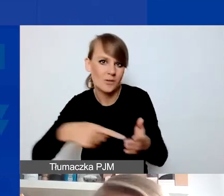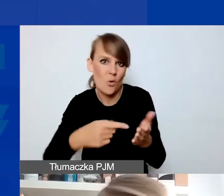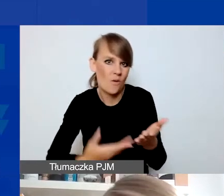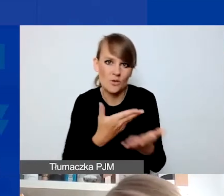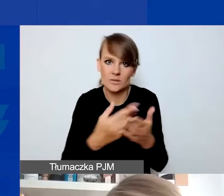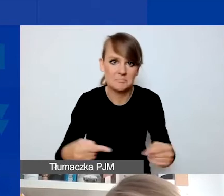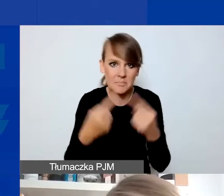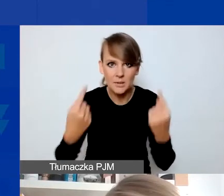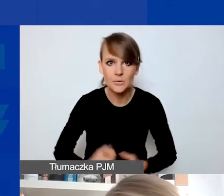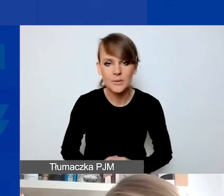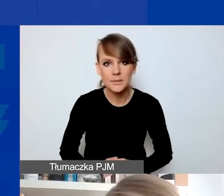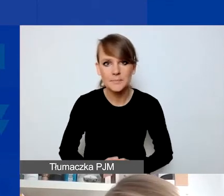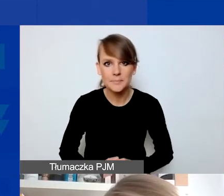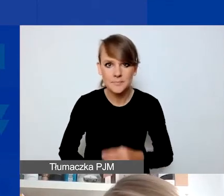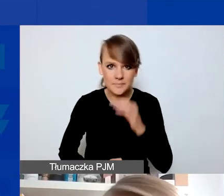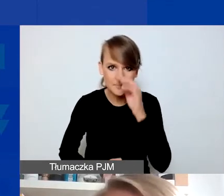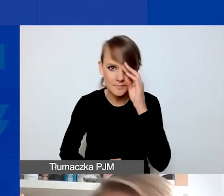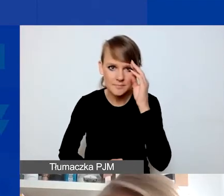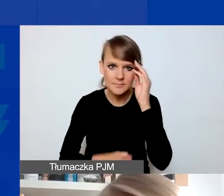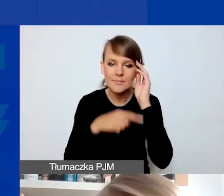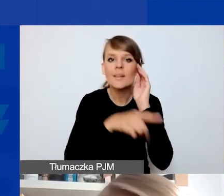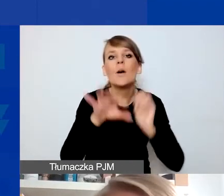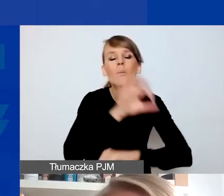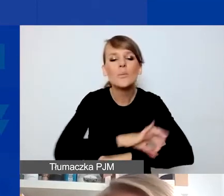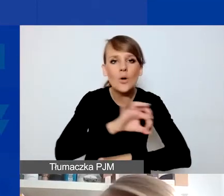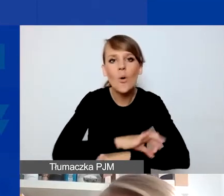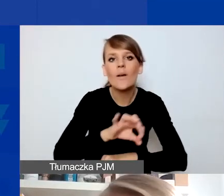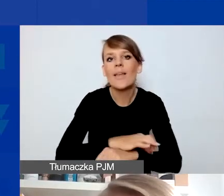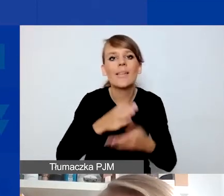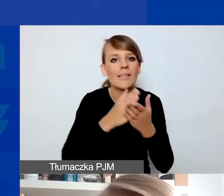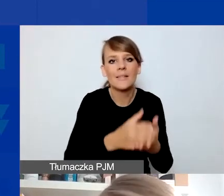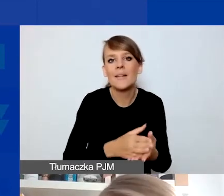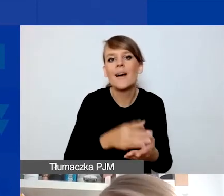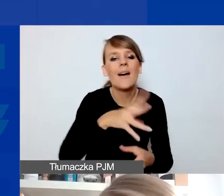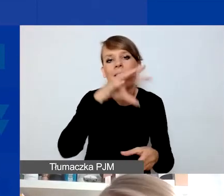To, czego projekty interwencyjne nie muszą mieć względem projektów tematycznych,